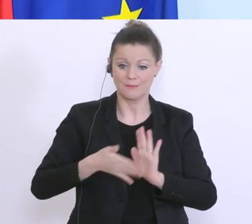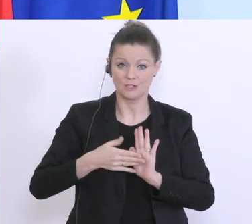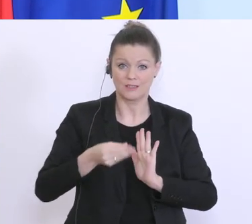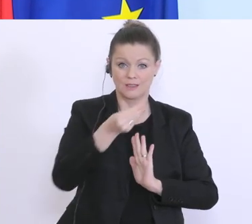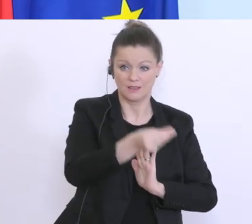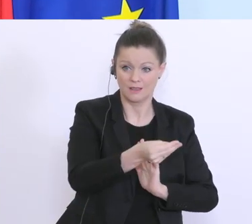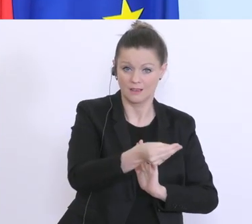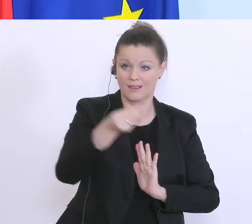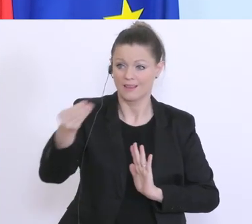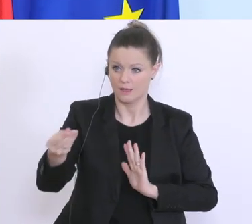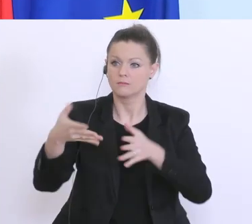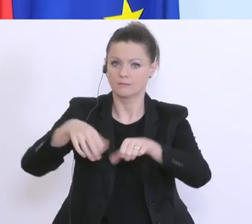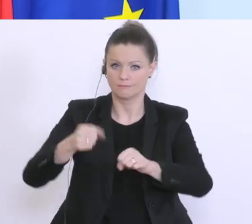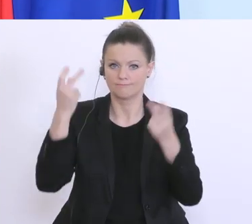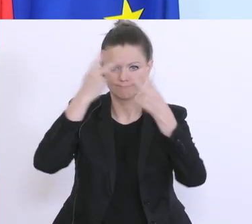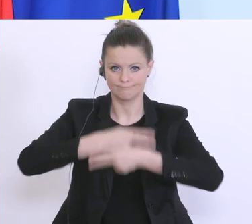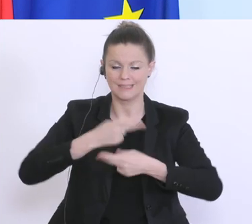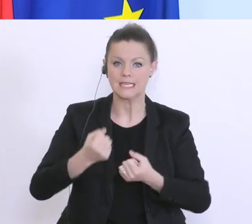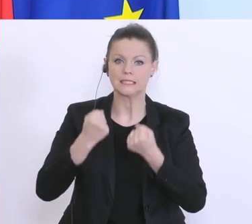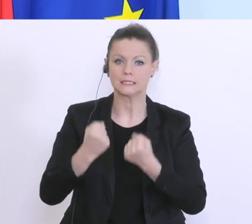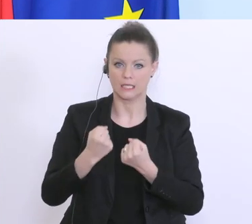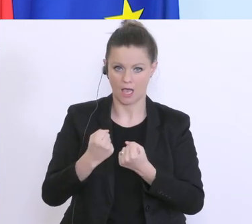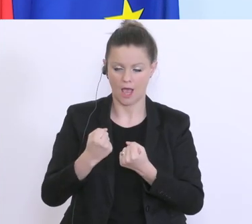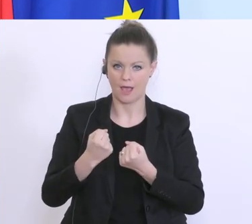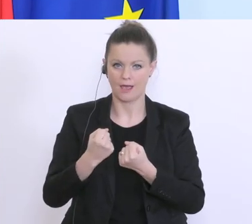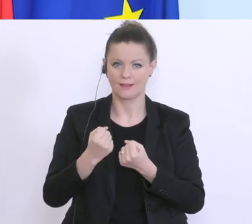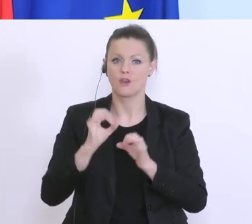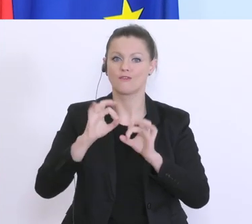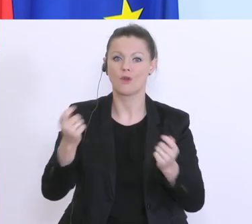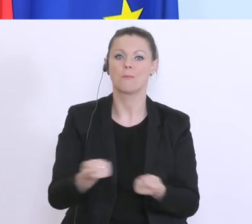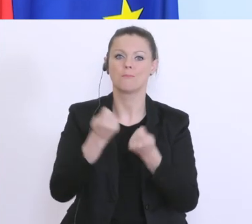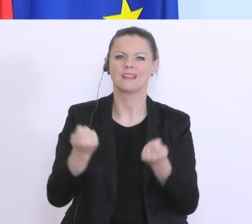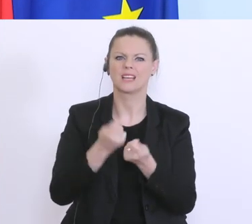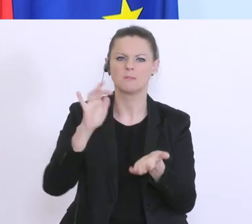akzeptiert wird, als Sicherheit für einen Betriebsmittelkredit, und damit auch dieser